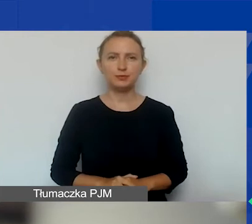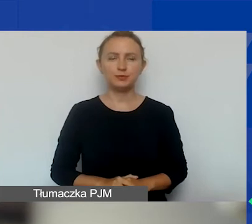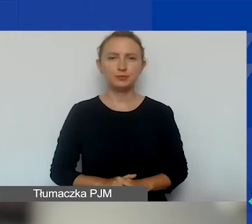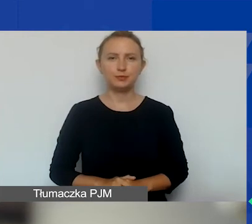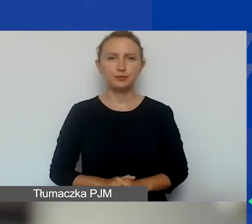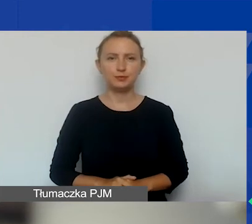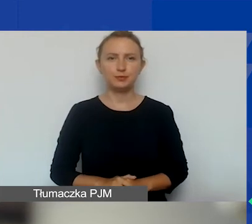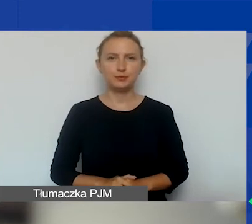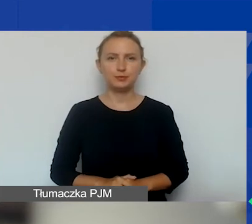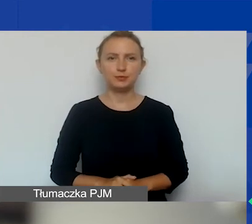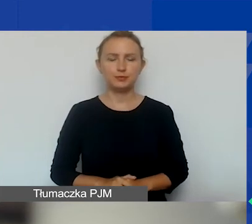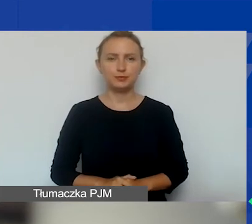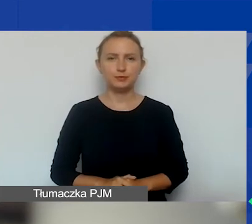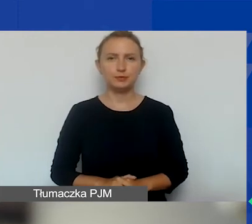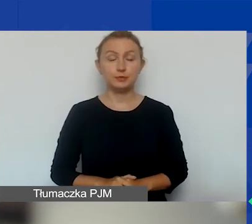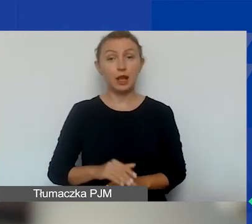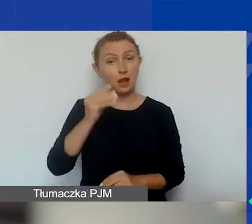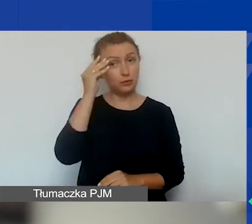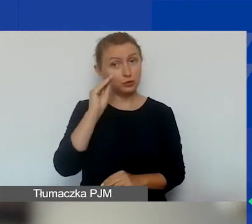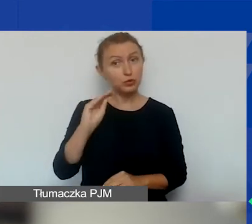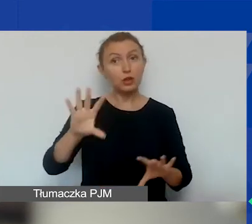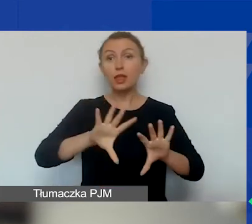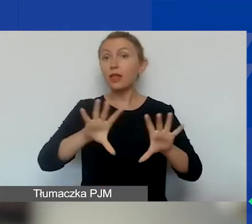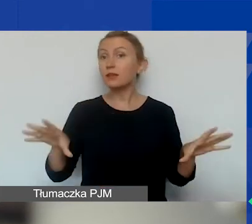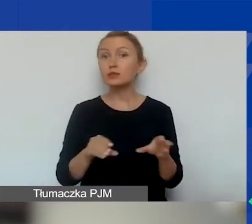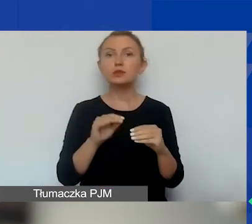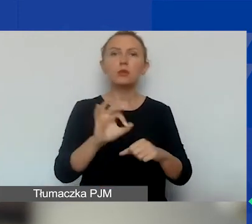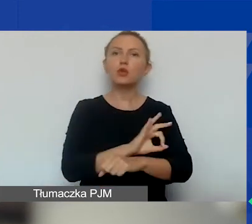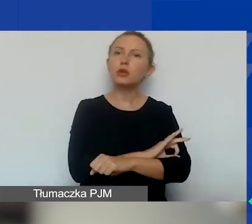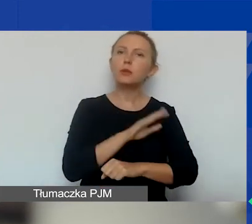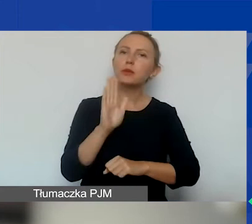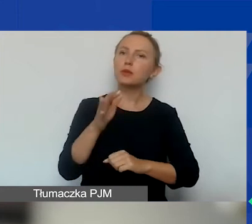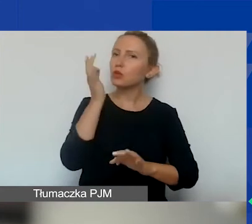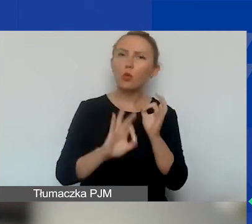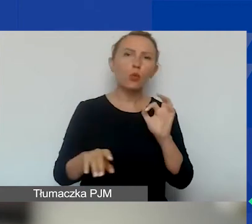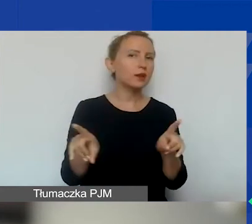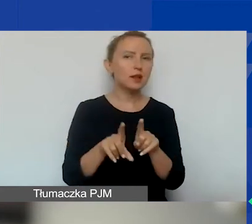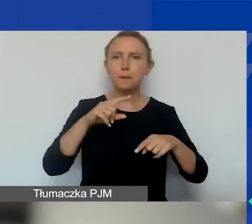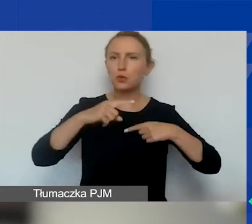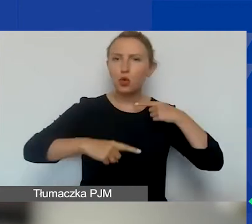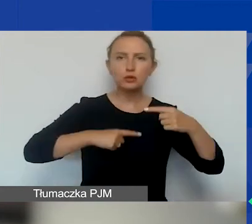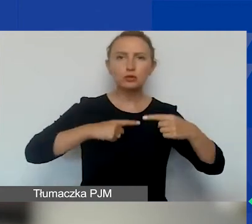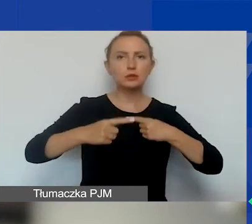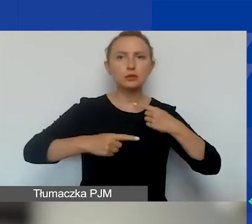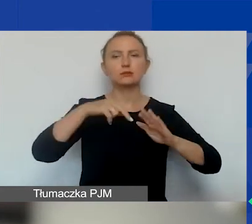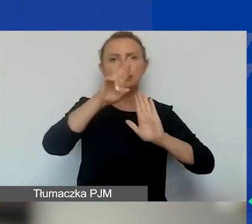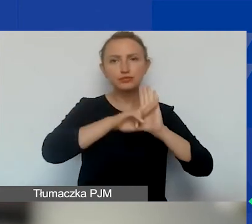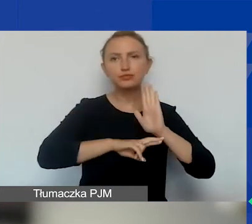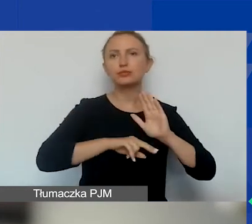A też przypominam, że wszystkie te projekty przejdą dokładnie taką samą procedurę jak w projekcie tematycznym.